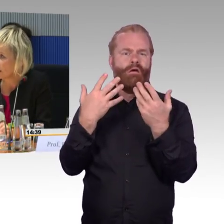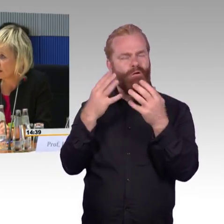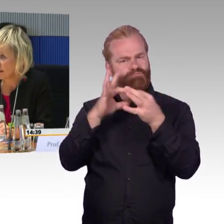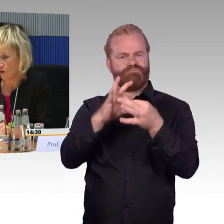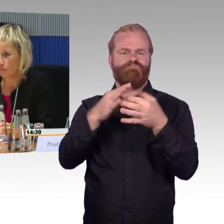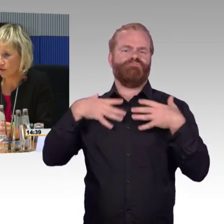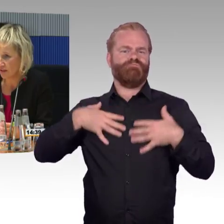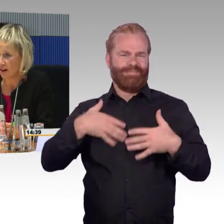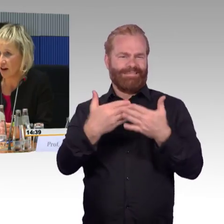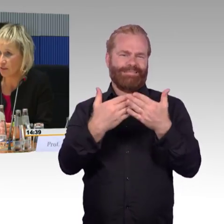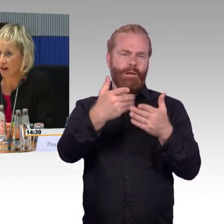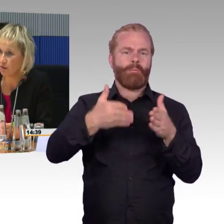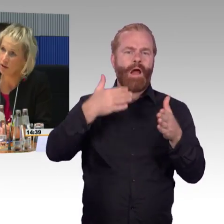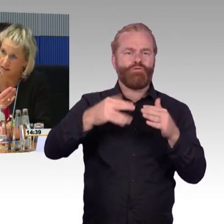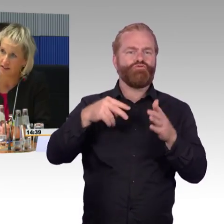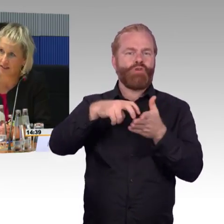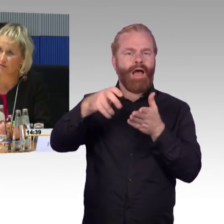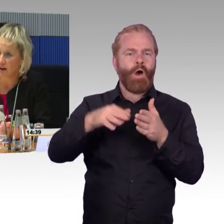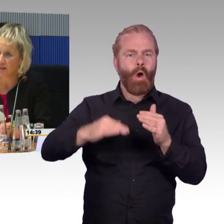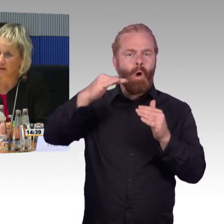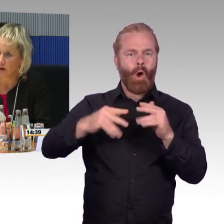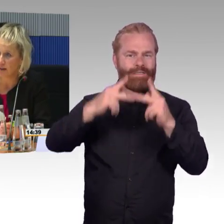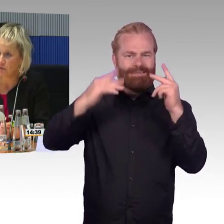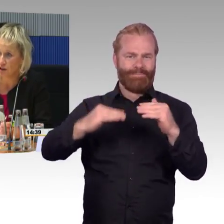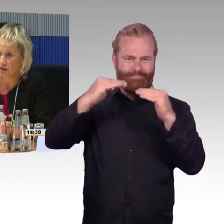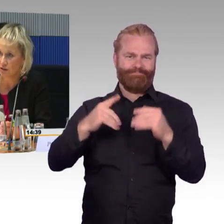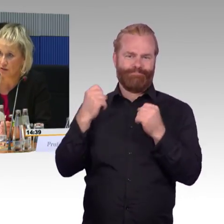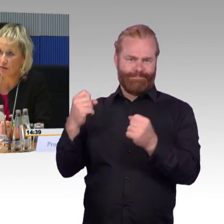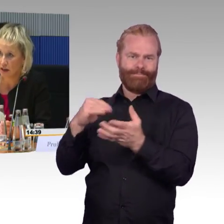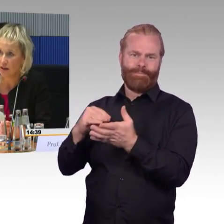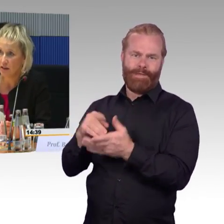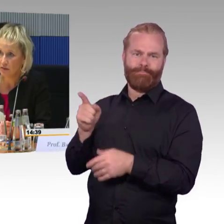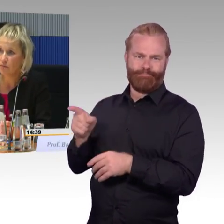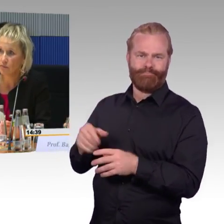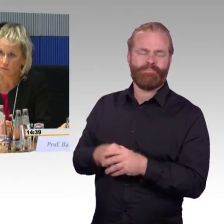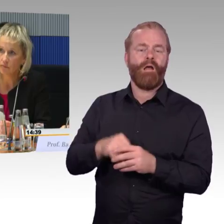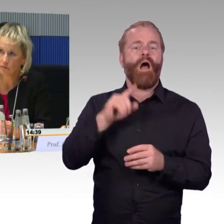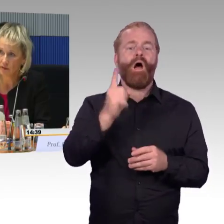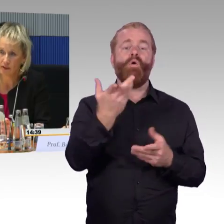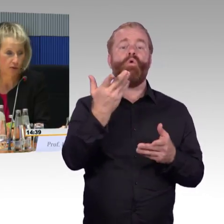Er kommt aus der Fachabteilung, dass er vielleicht die Fragen beantwortet. (Rednerwechsel) Sehr gerne, kommen Sie nach vorne,